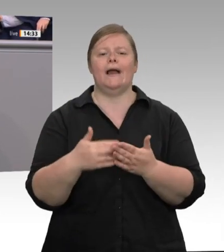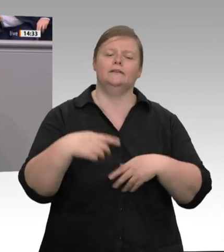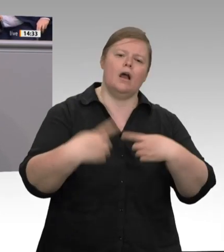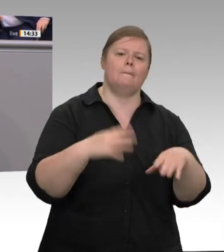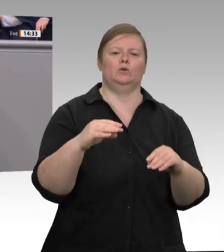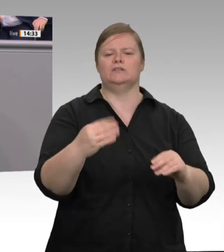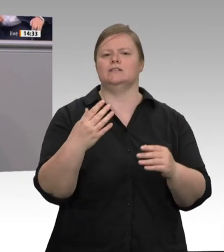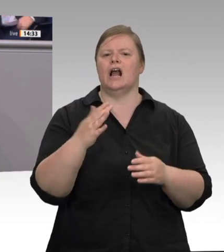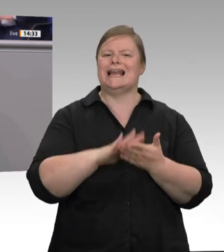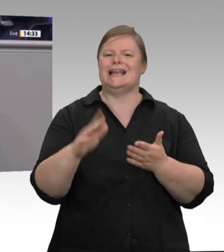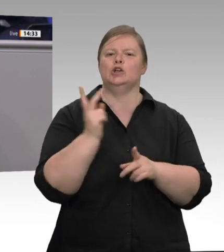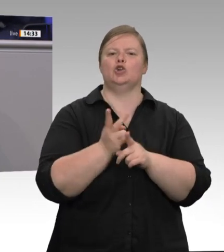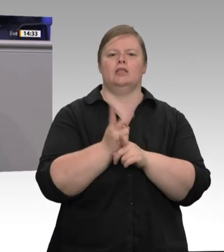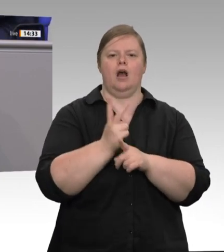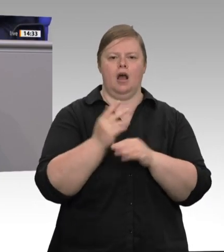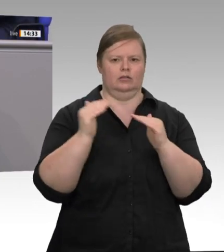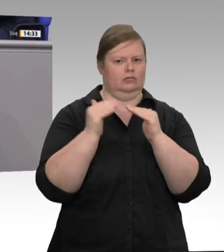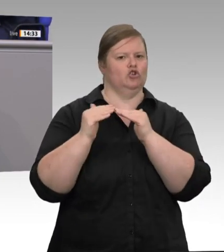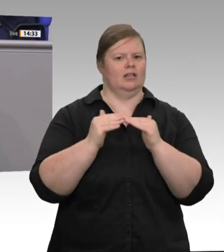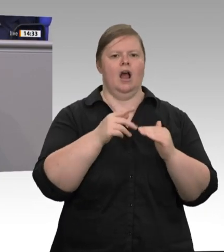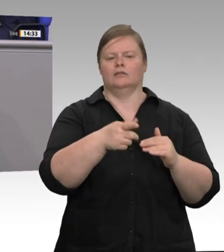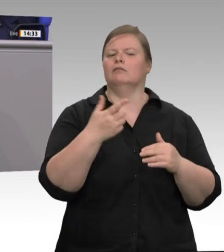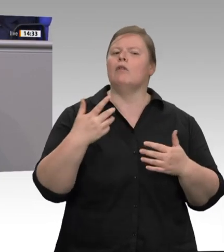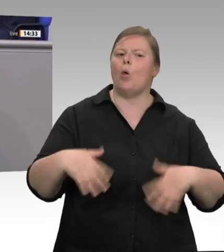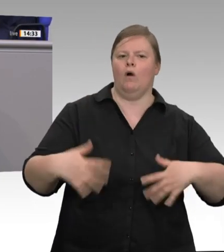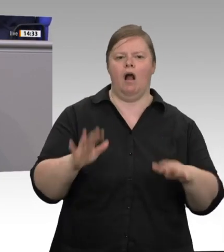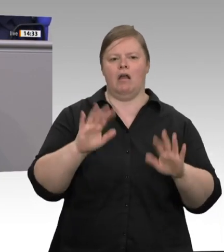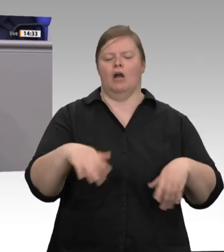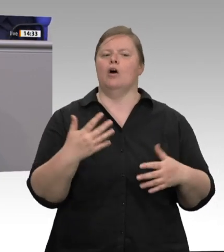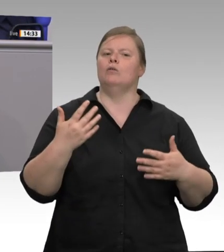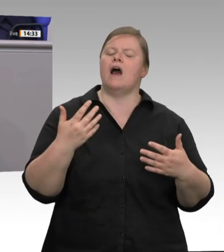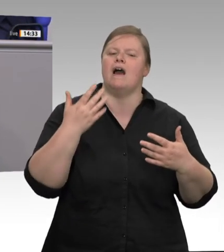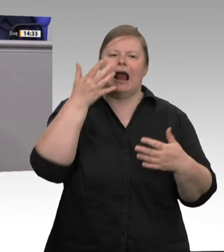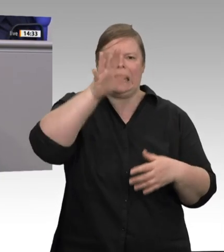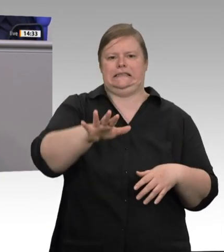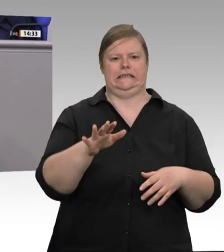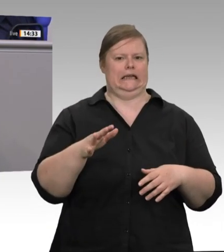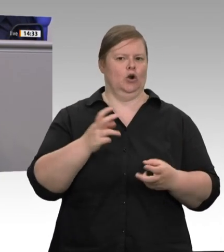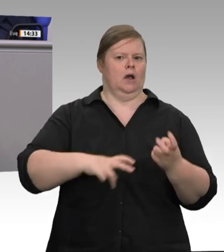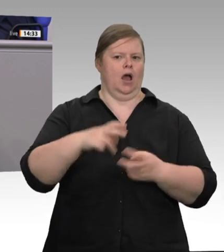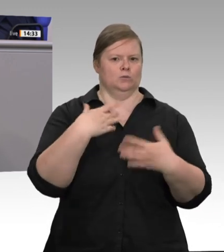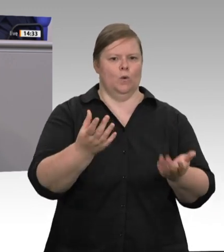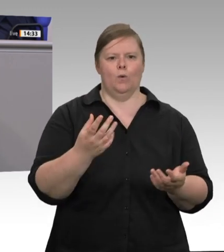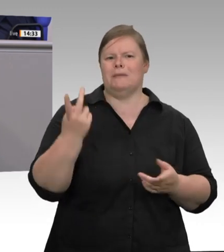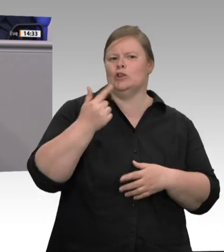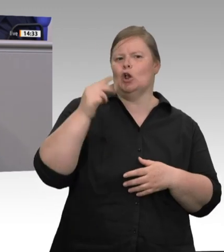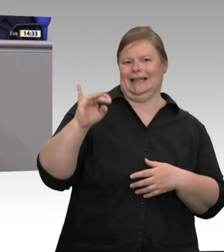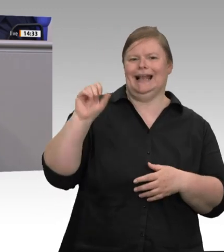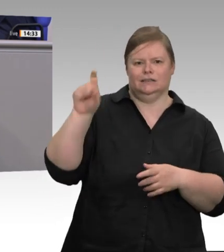entsorgt werden – und landet wo? In Kantinen. 2016 sterben acht Verbraucher, nachdem Fleischproduzent Sieber mit Listerien